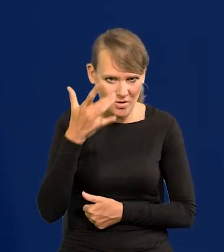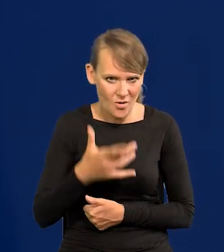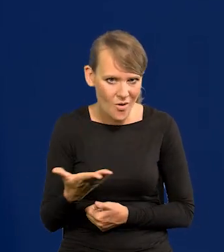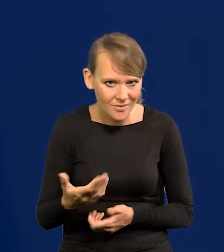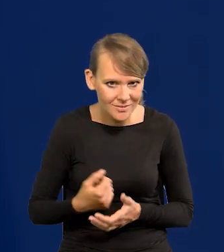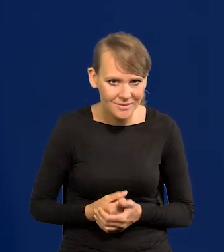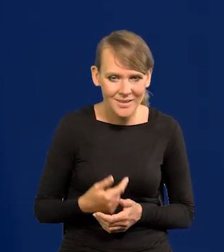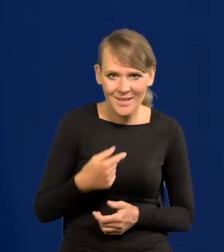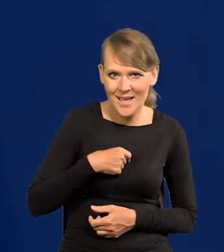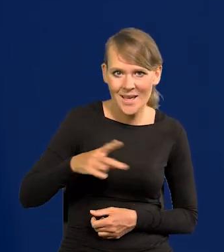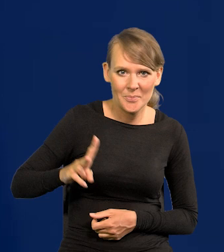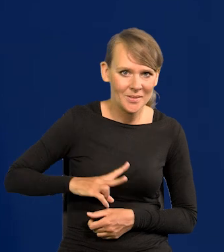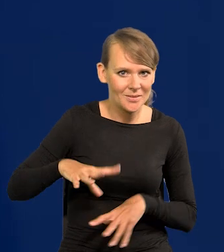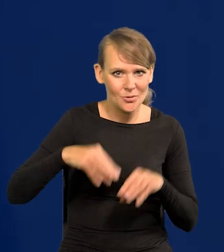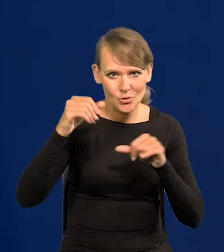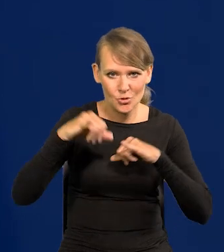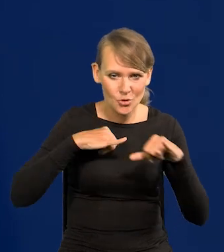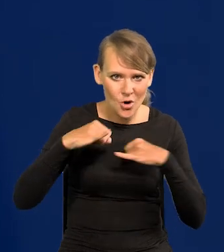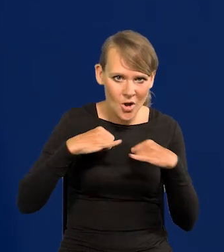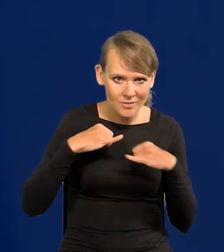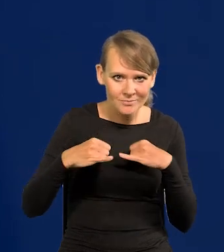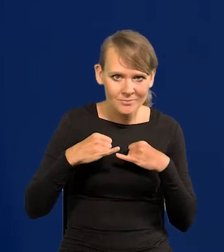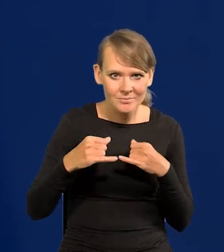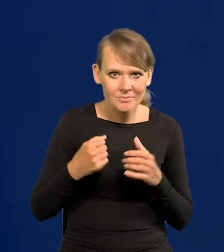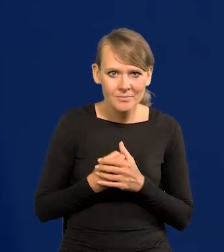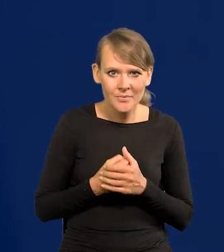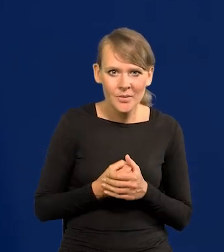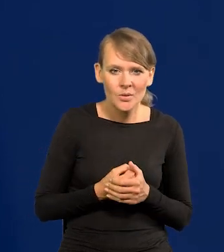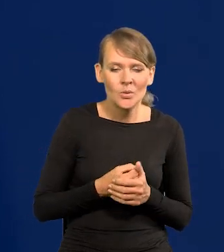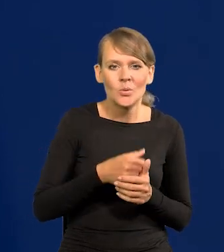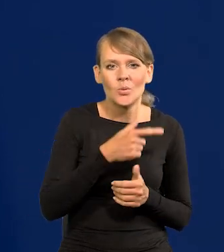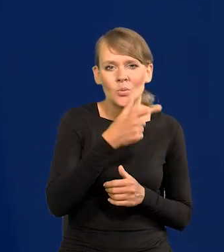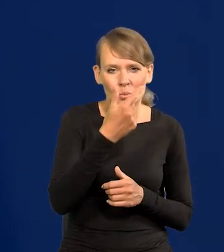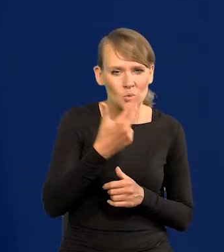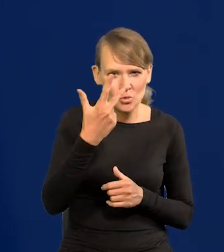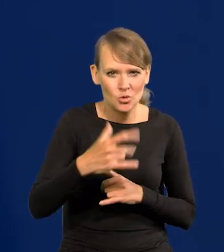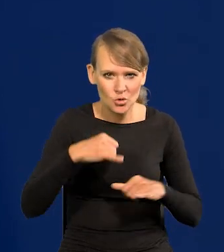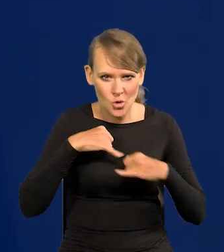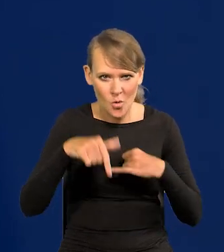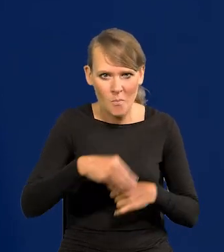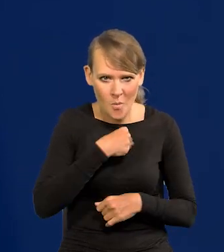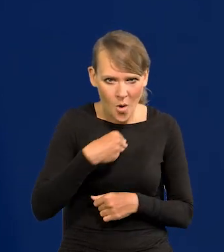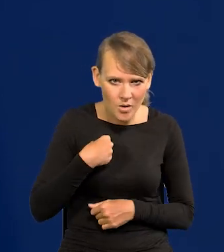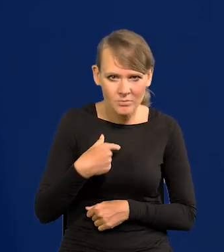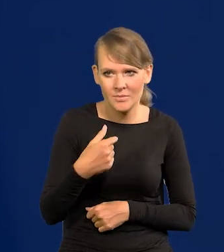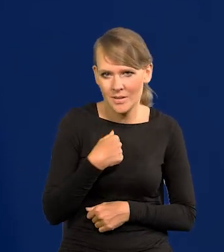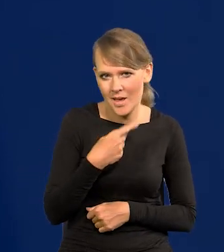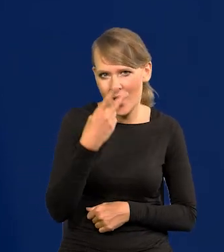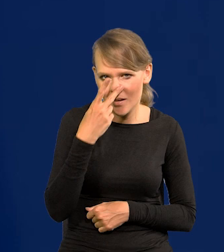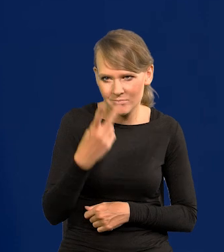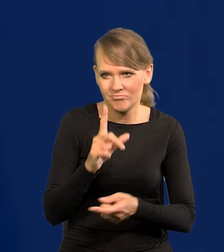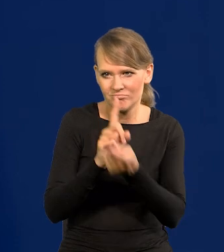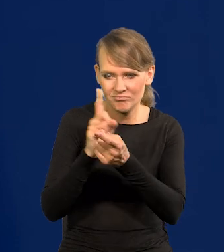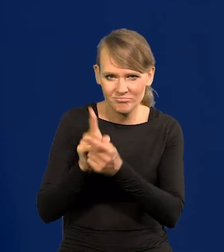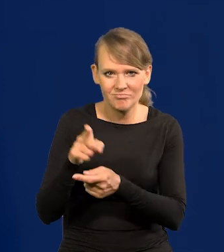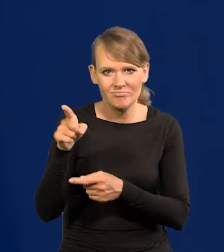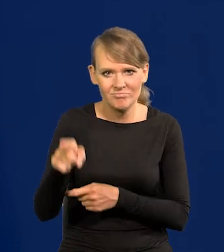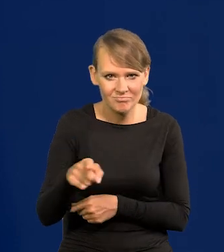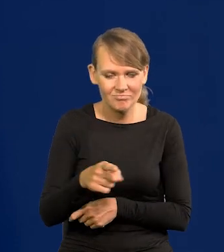Jako minister pierwszych rządów dwóch, znaczy drugiego i trzeciego w Polsce obcowałem z generałami rosyjskimi